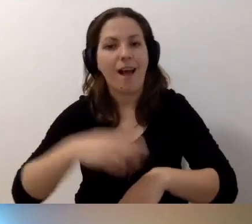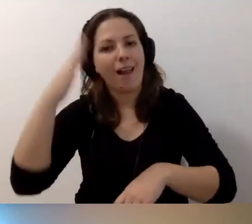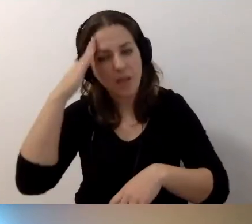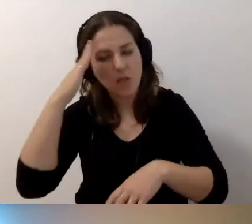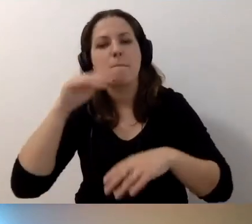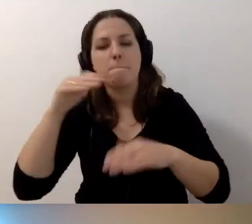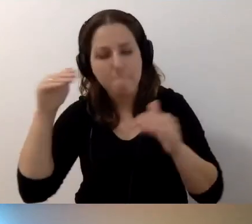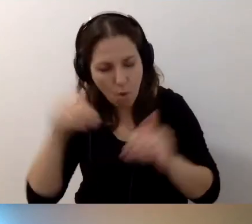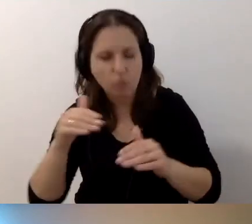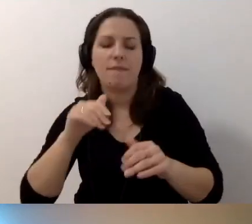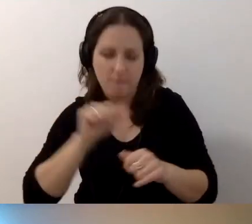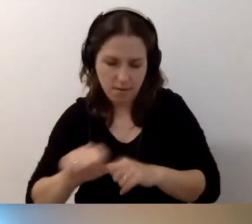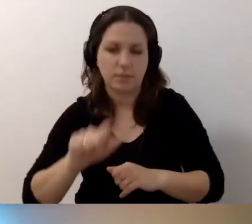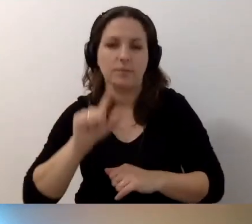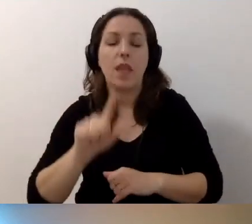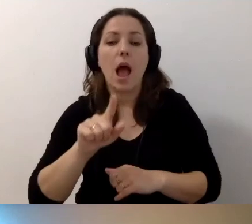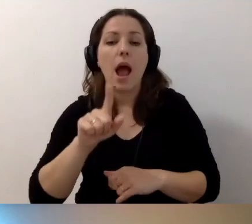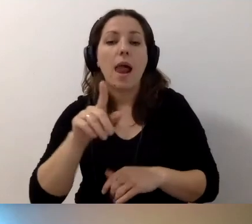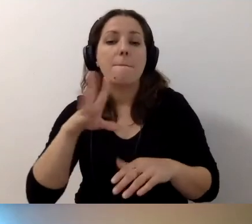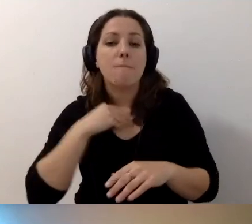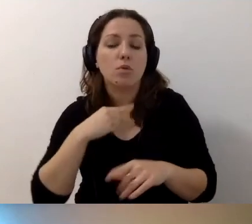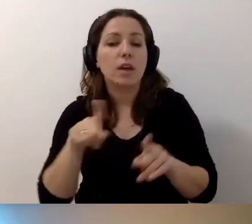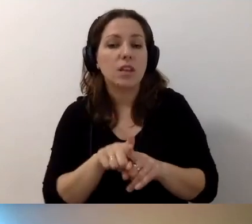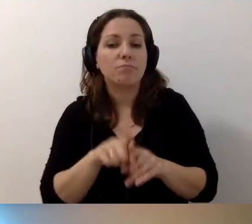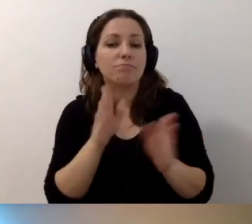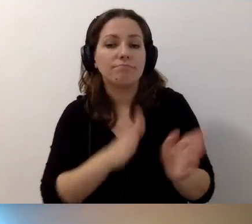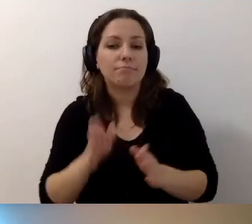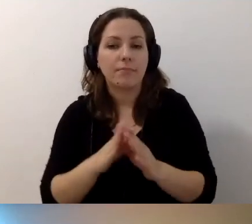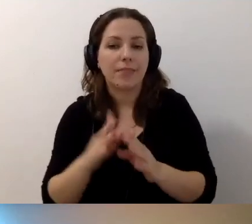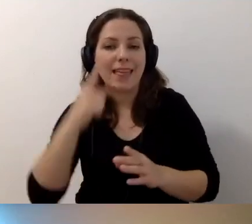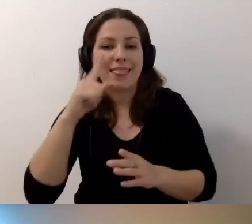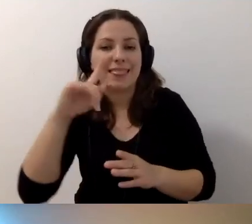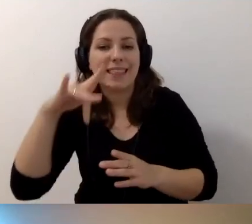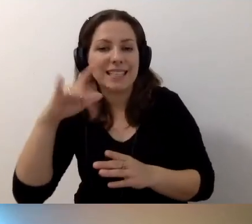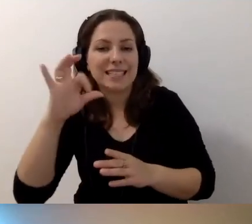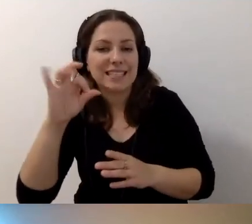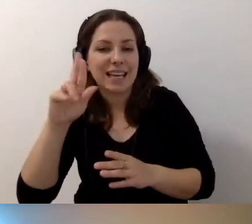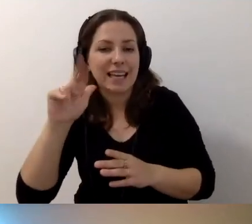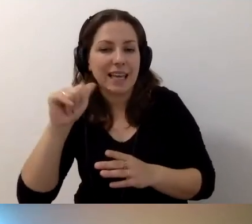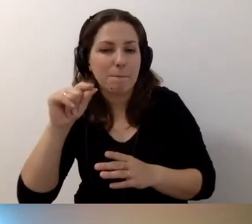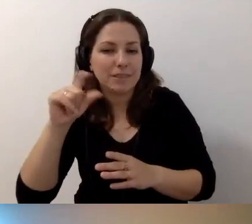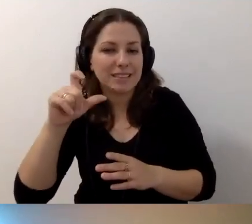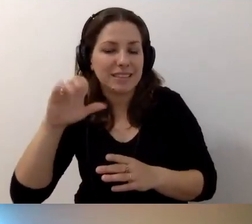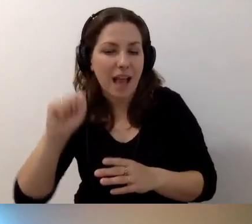Można też przygotować deskrypcję. Czyli dostępny dokument cyfrowy.